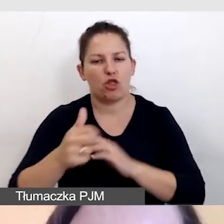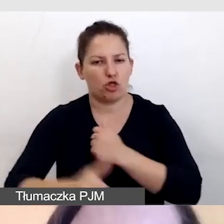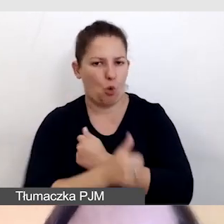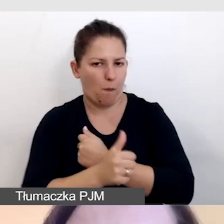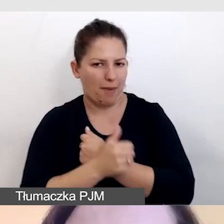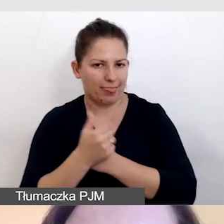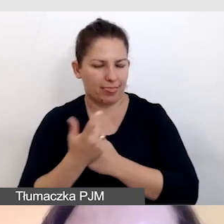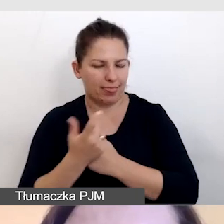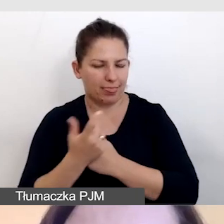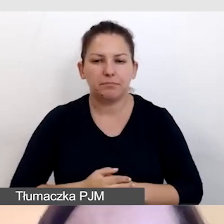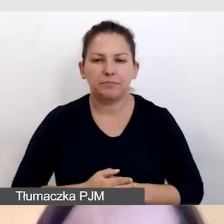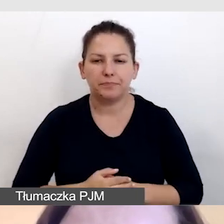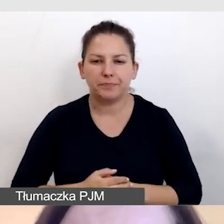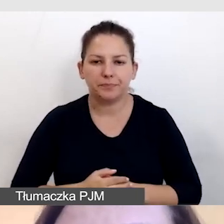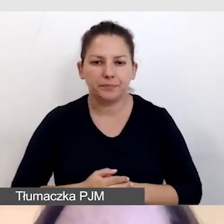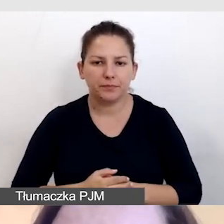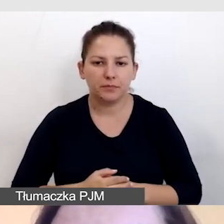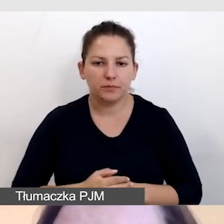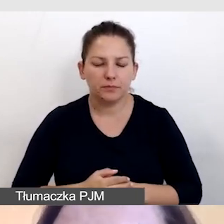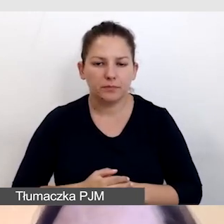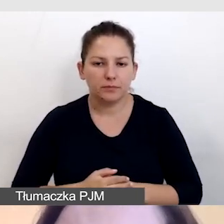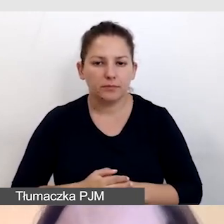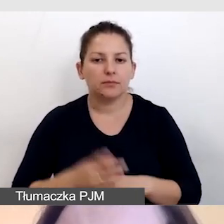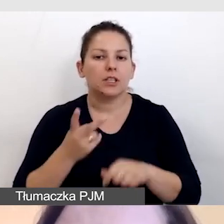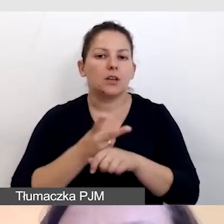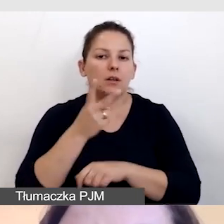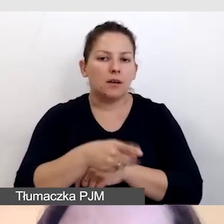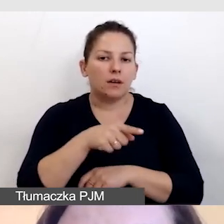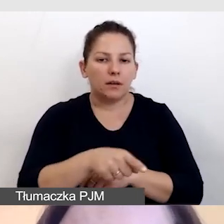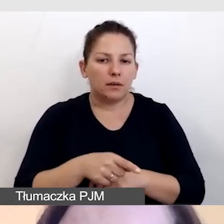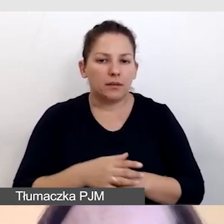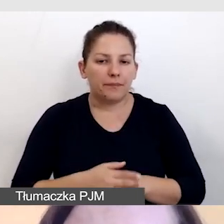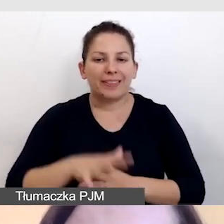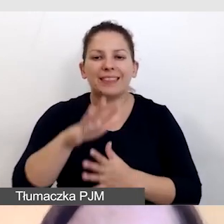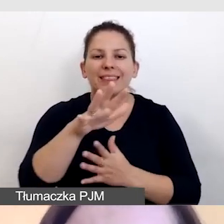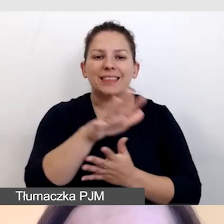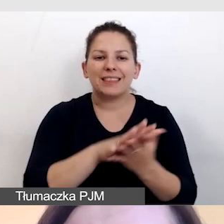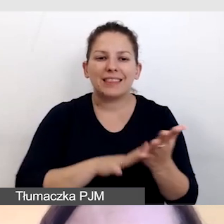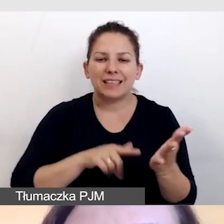z dostępem do warstwy tekstowej prezentacji.